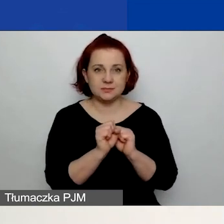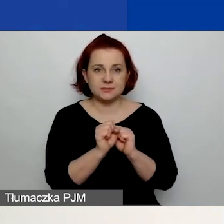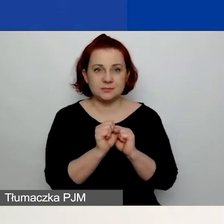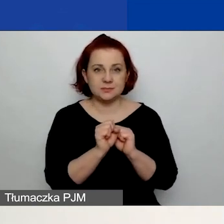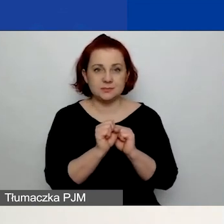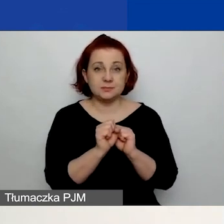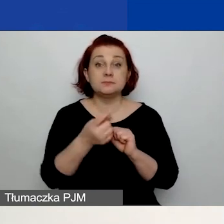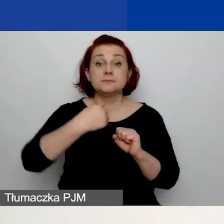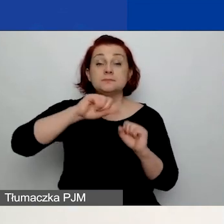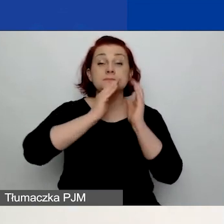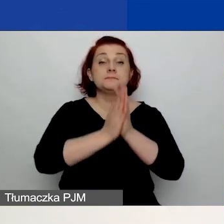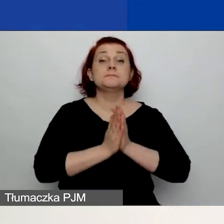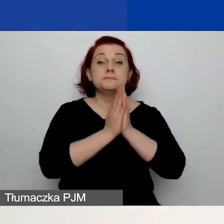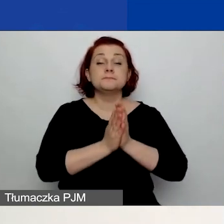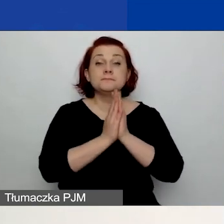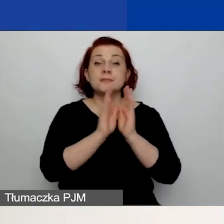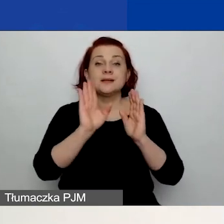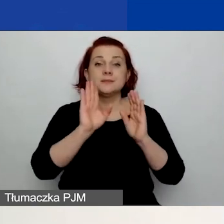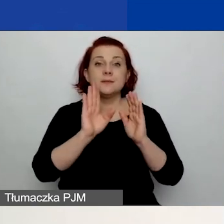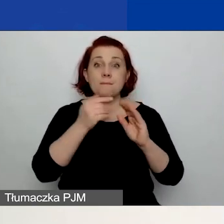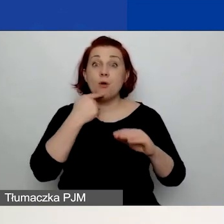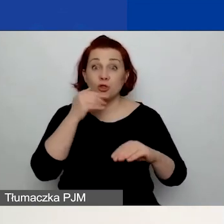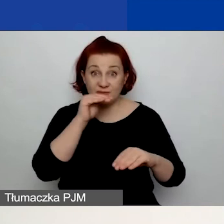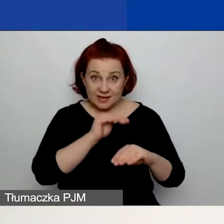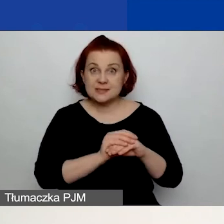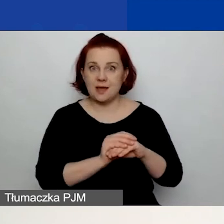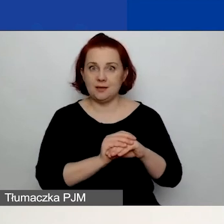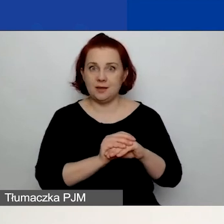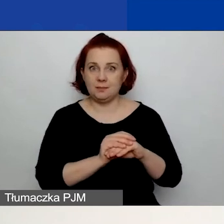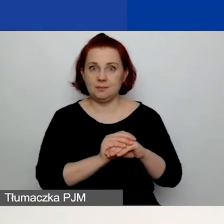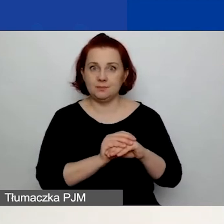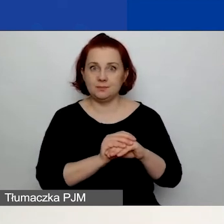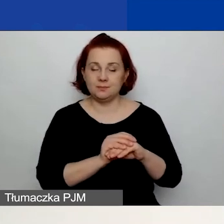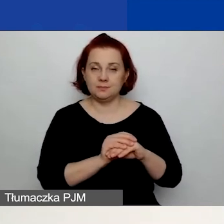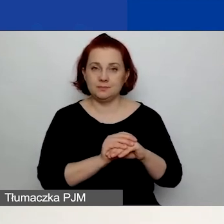prosimy was o deklaratywne potwierdzenie prawdziwości pewnych stwierdzeń.